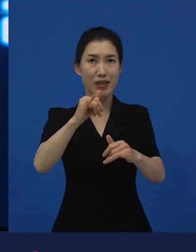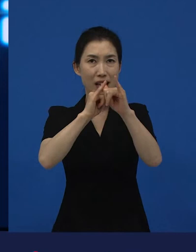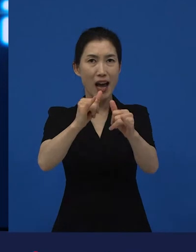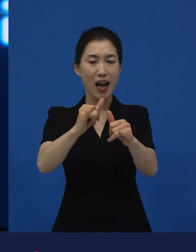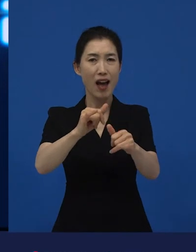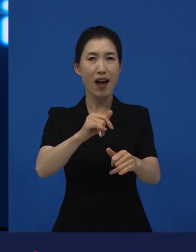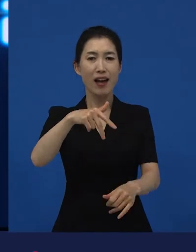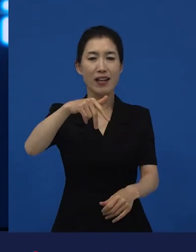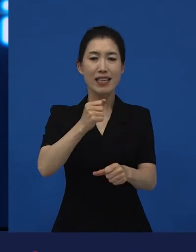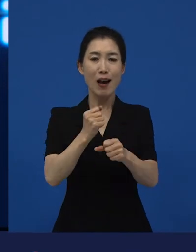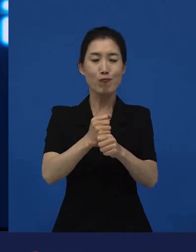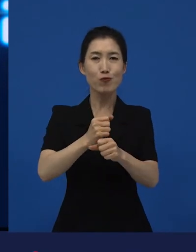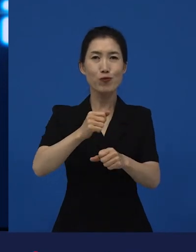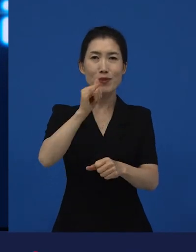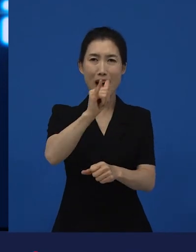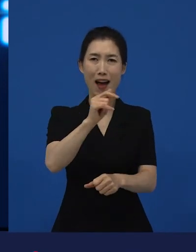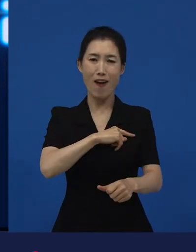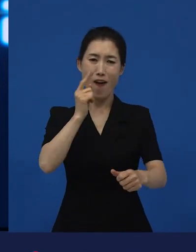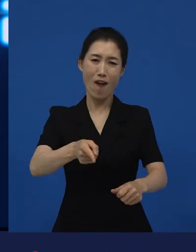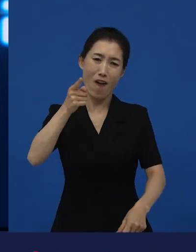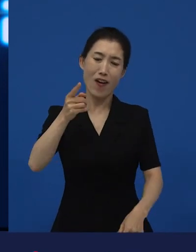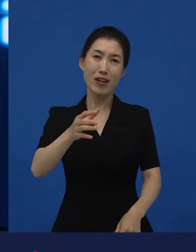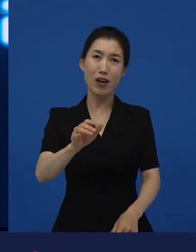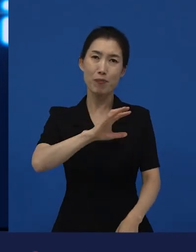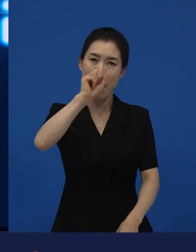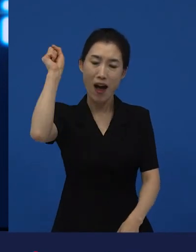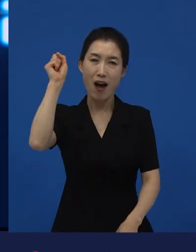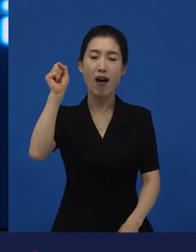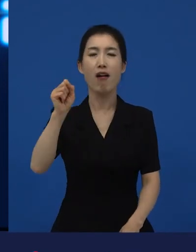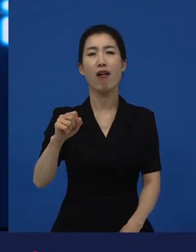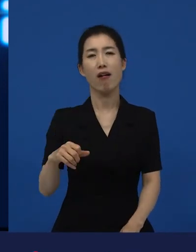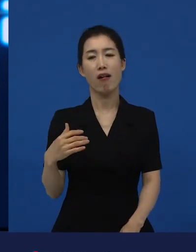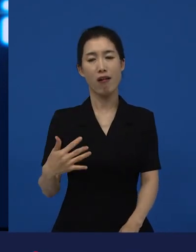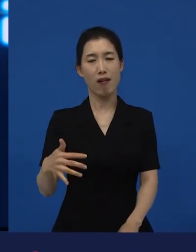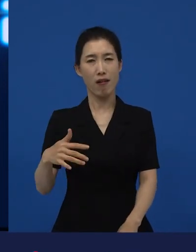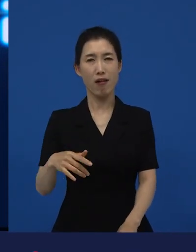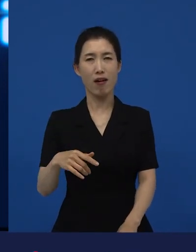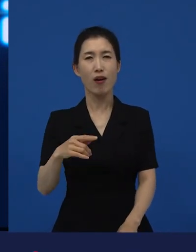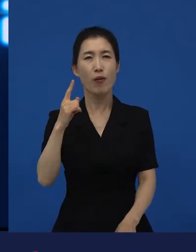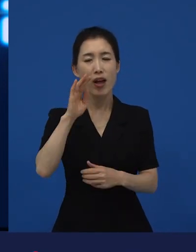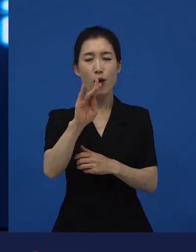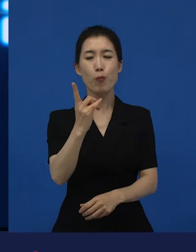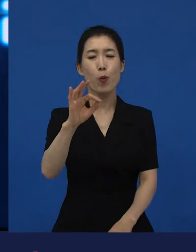봉준호 감독의 이라는 영화가 가지고 있는 영화적 힘